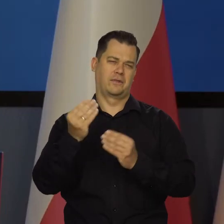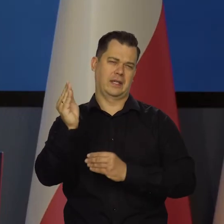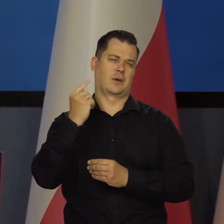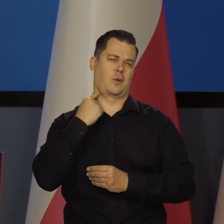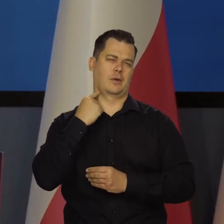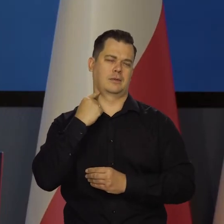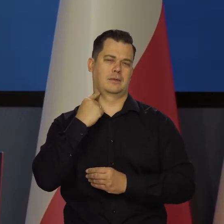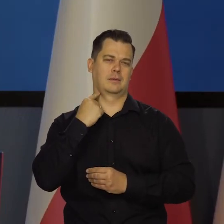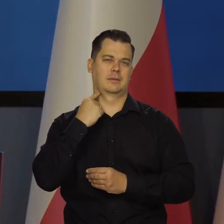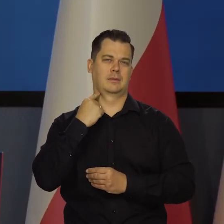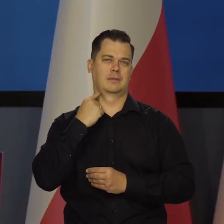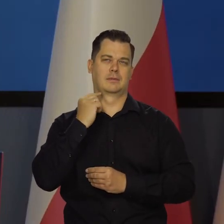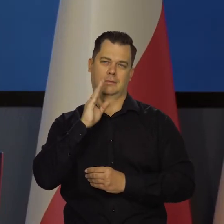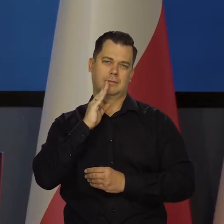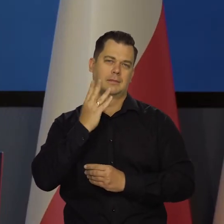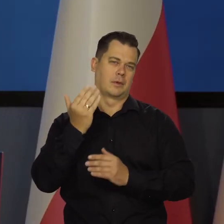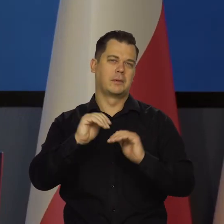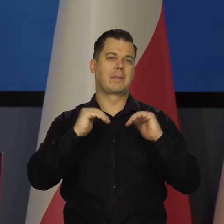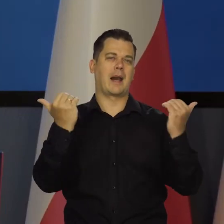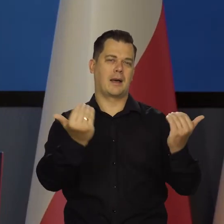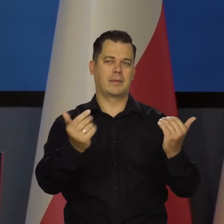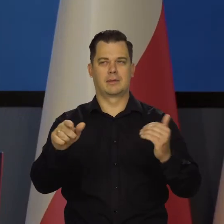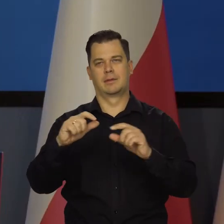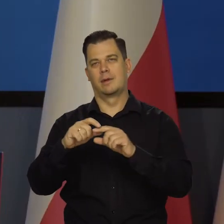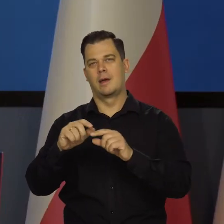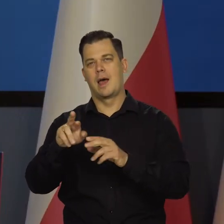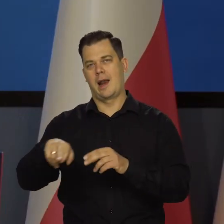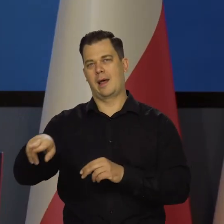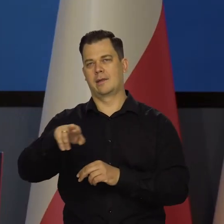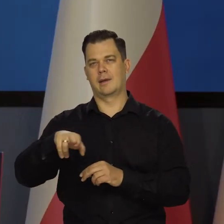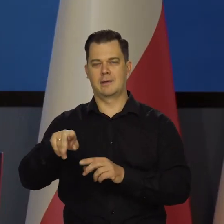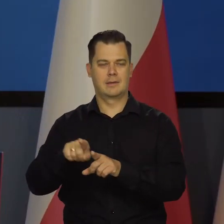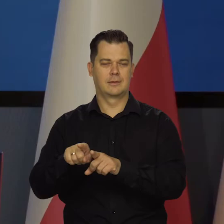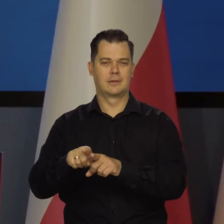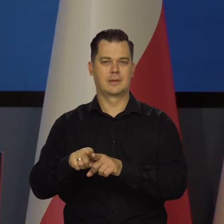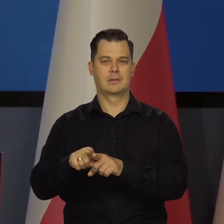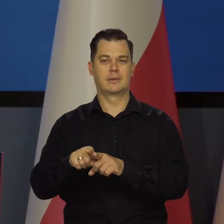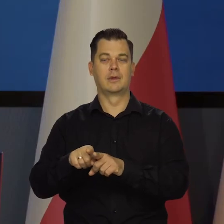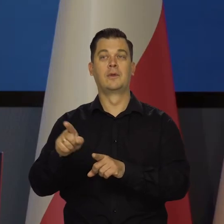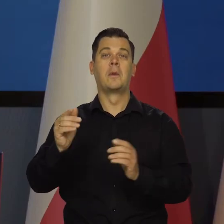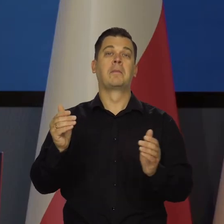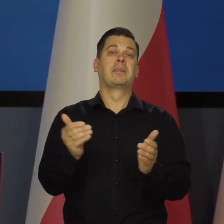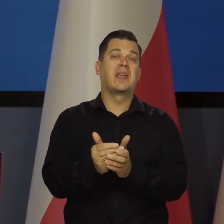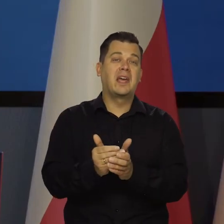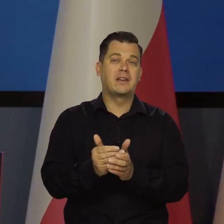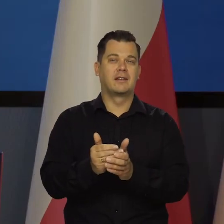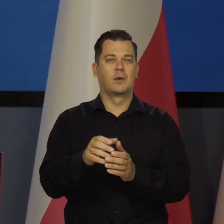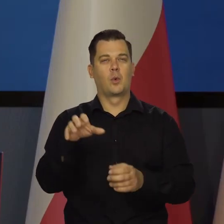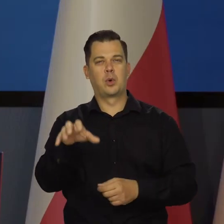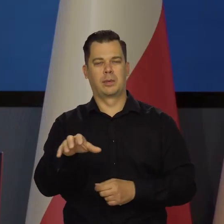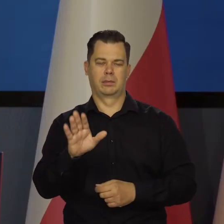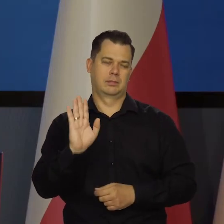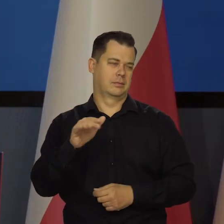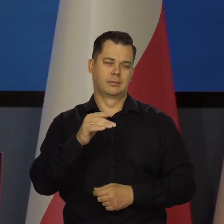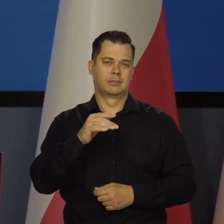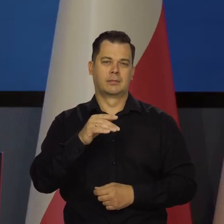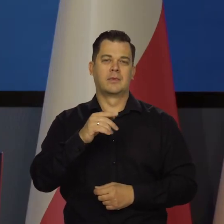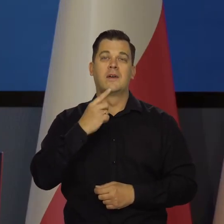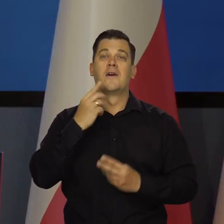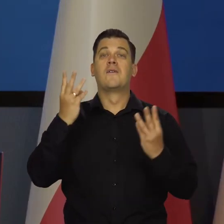To tak jak w parlamencie, że tak powiem, zdanie mniejszości, nawet najbardziej extraordinary. I to jest istotne zdanie,